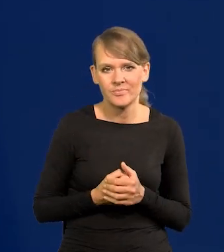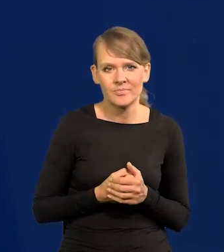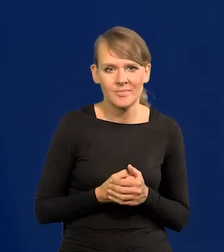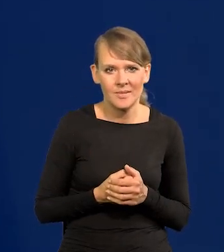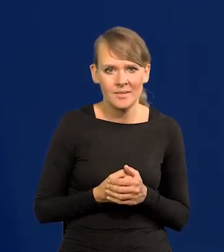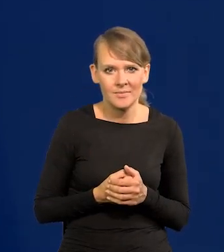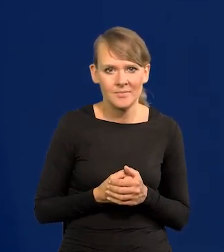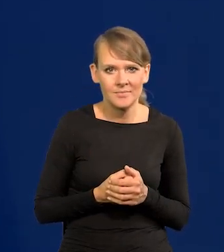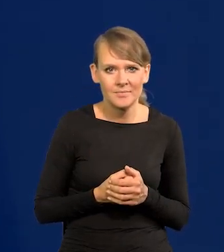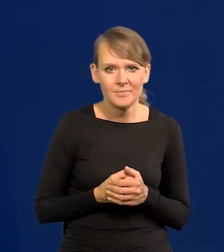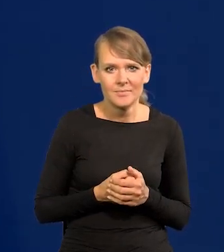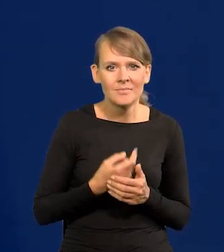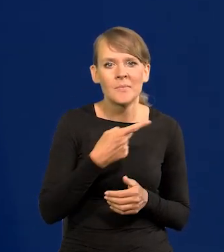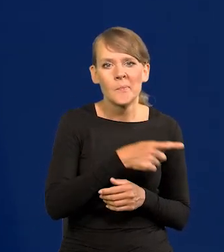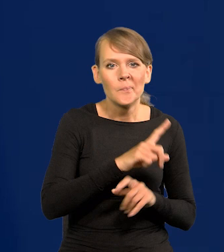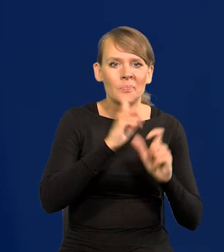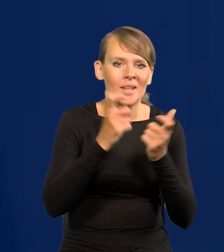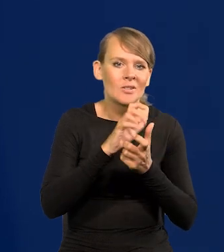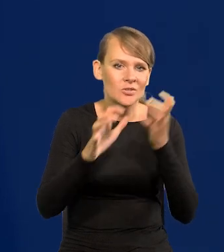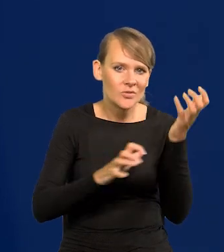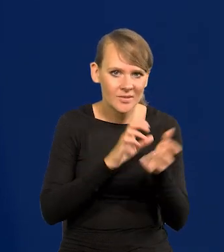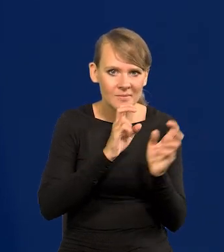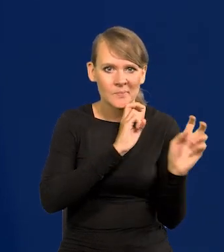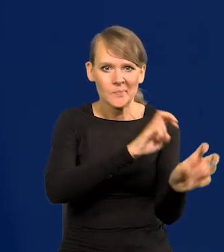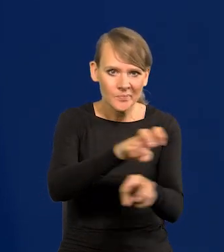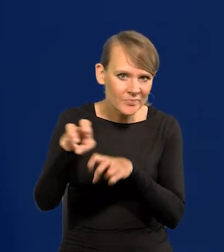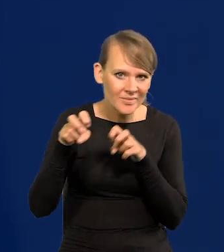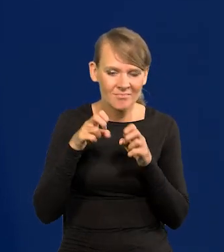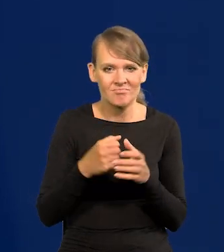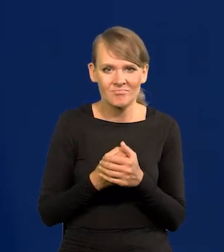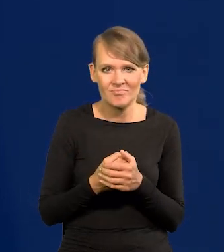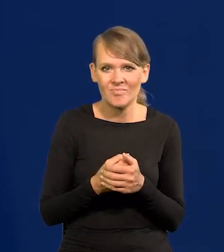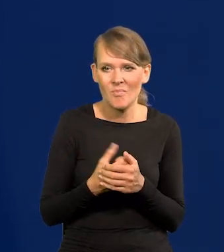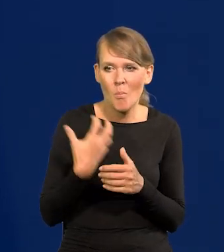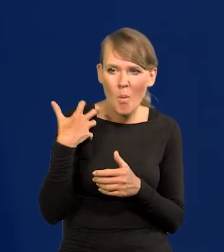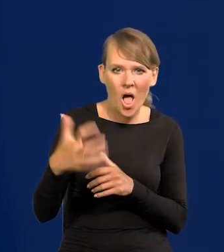wykorzystały cały świat, wyssały z niego bogactwo,